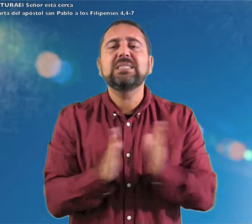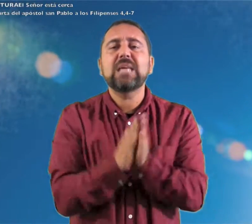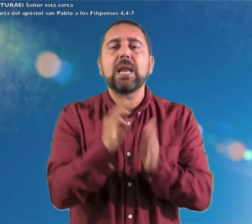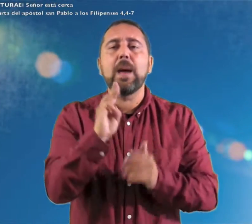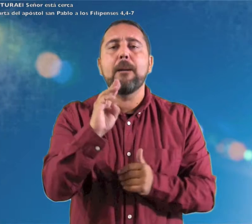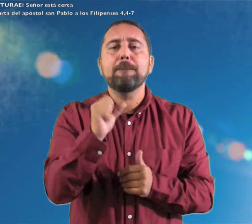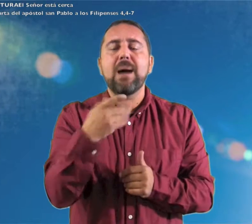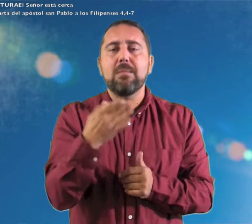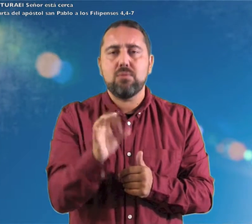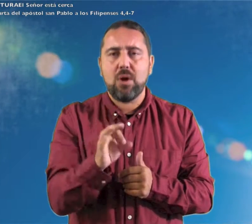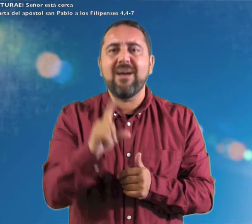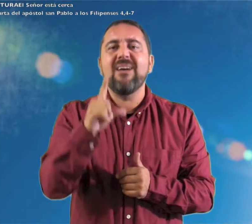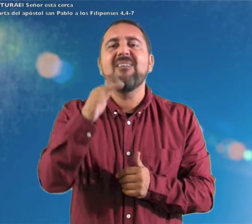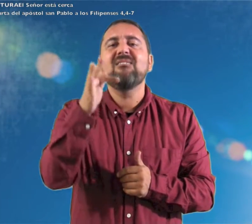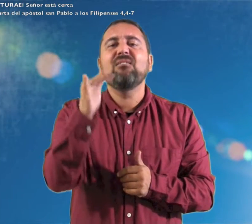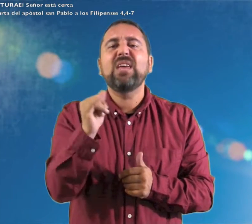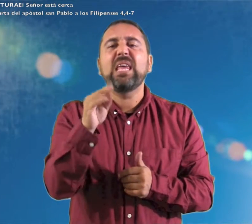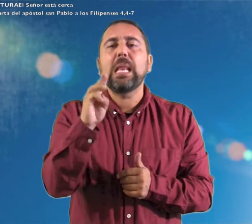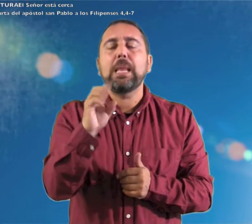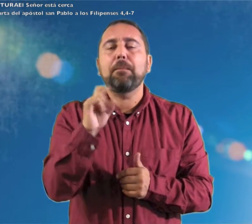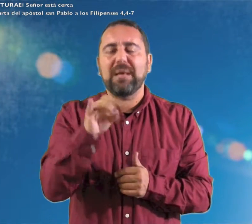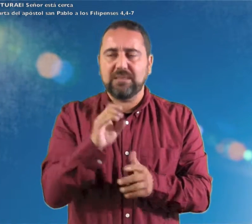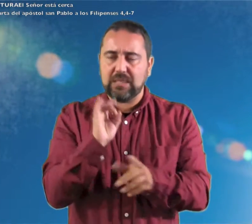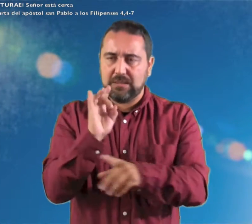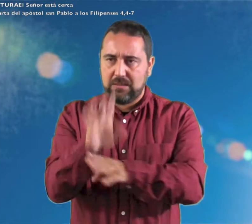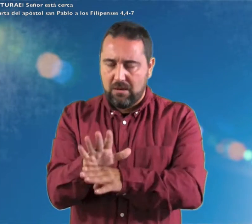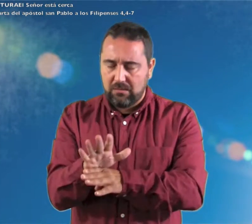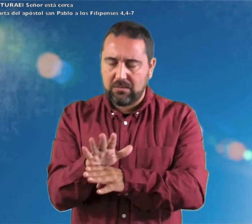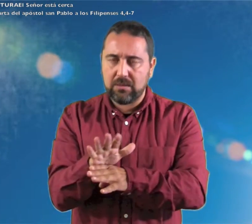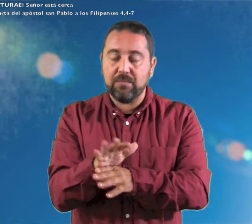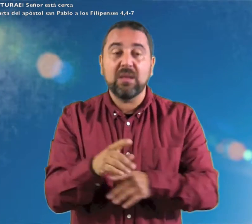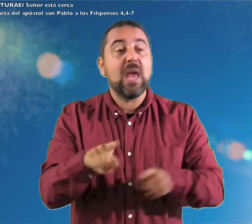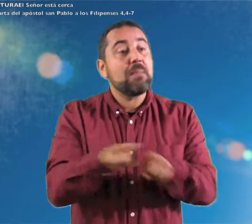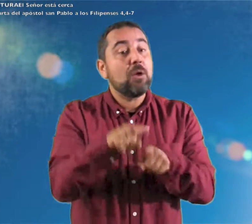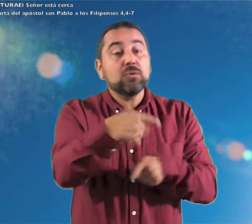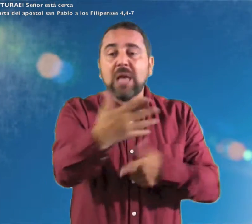de la carta del apóstol san Pablo a los Filipenses: